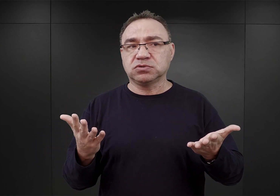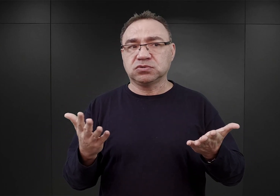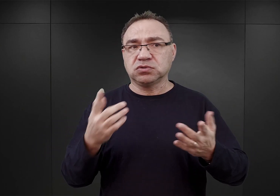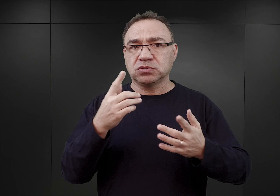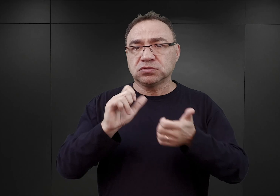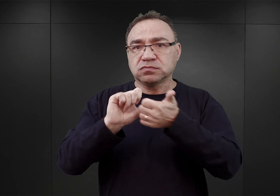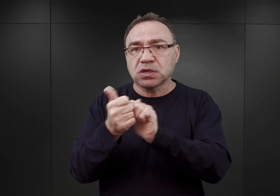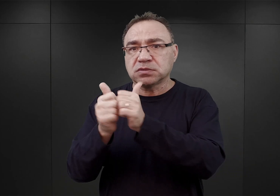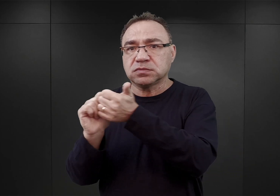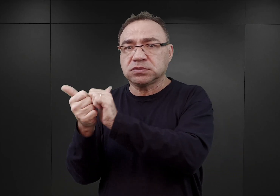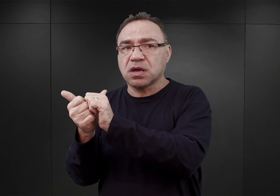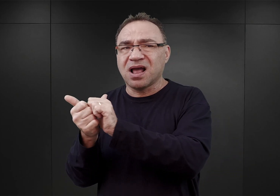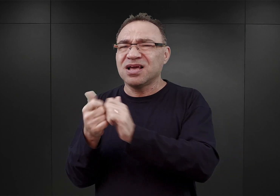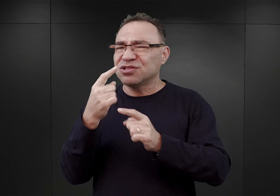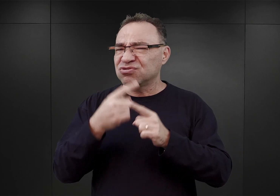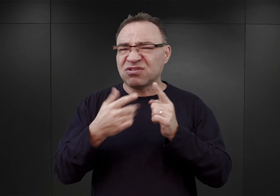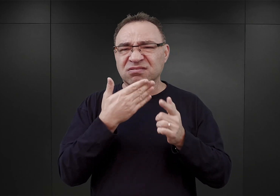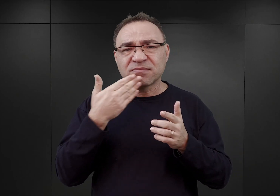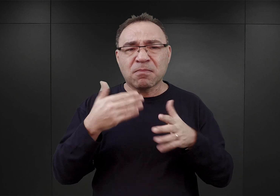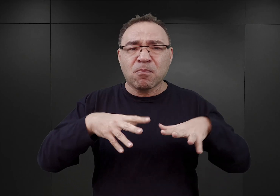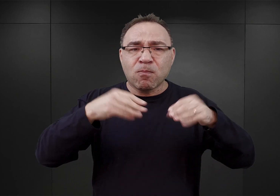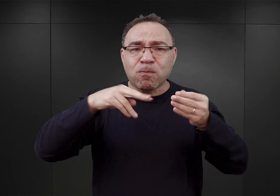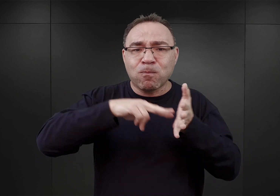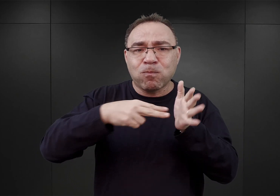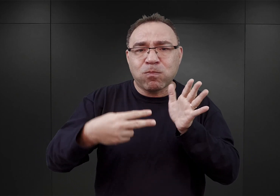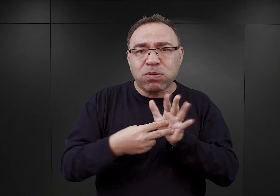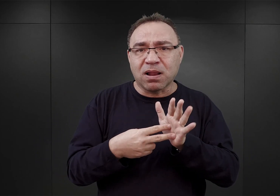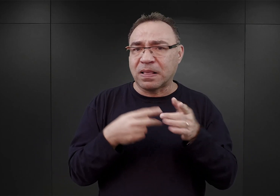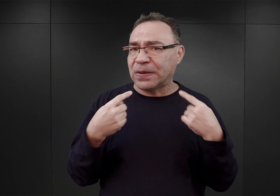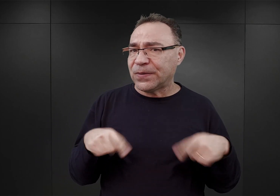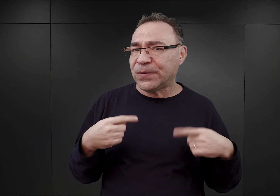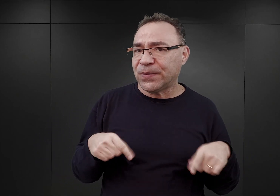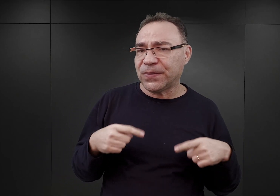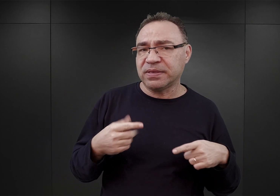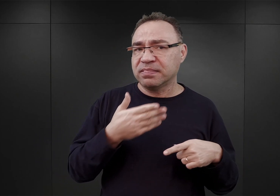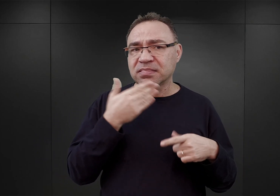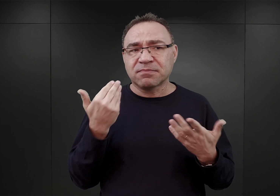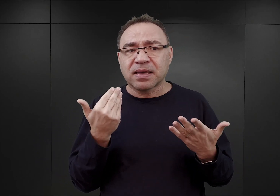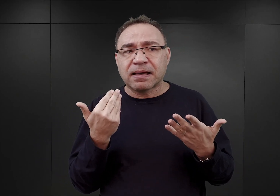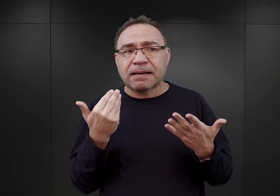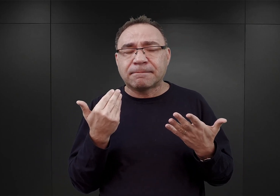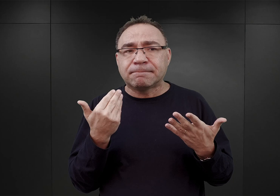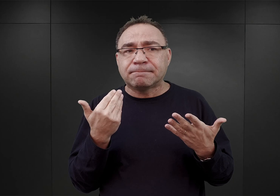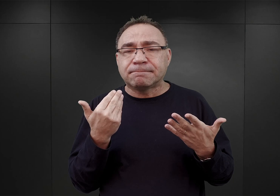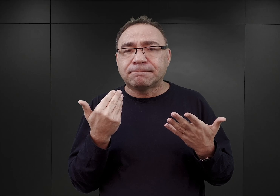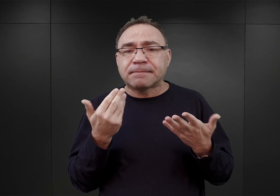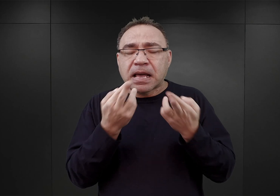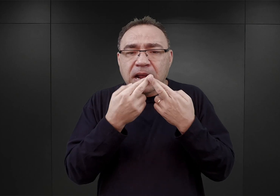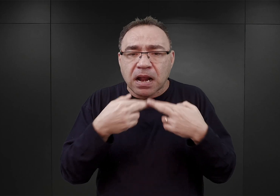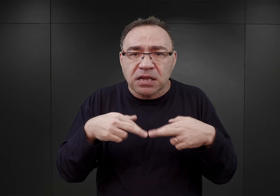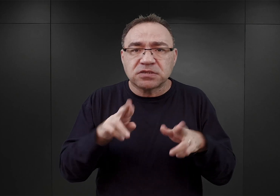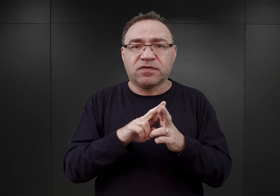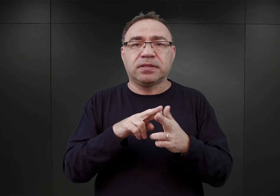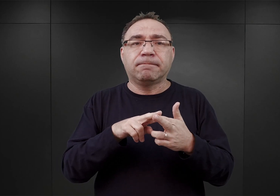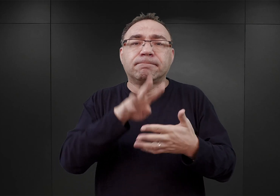i wydaje się, że nie był od początku do końca zaplanowany. To znaczy nie przypominało to takiego realizowania pewnego harmonogramu